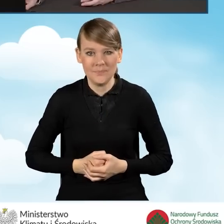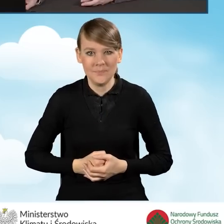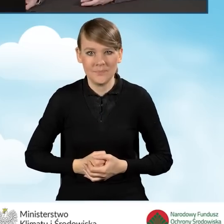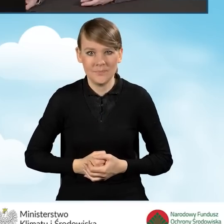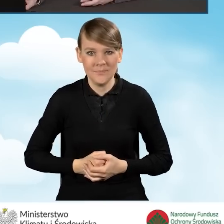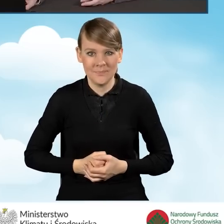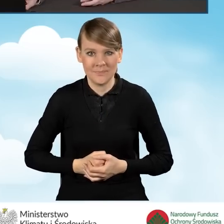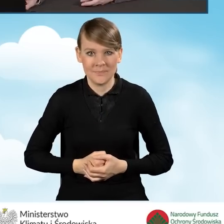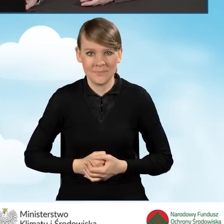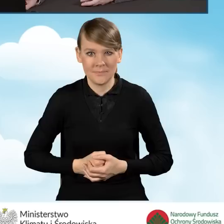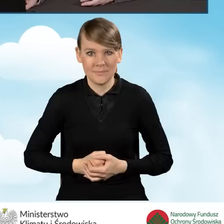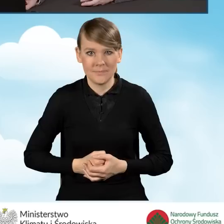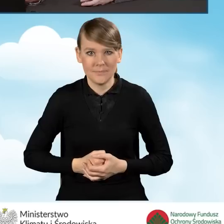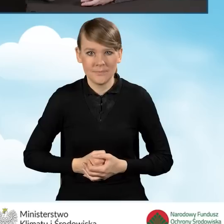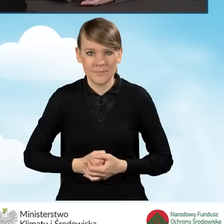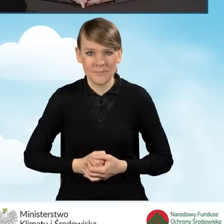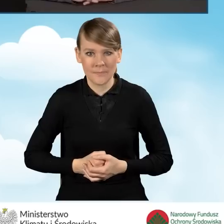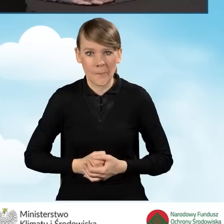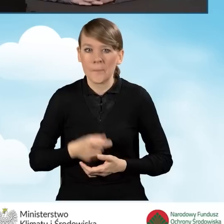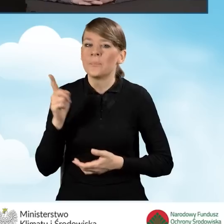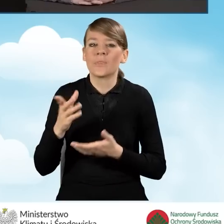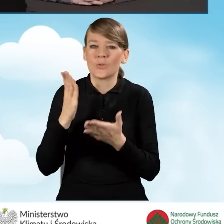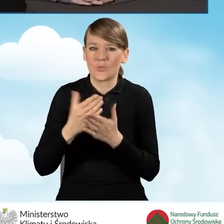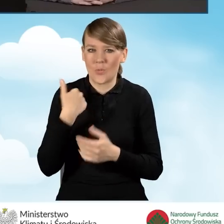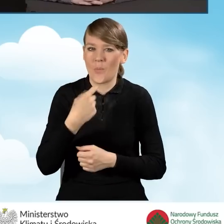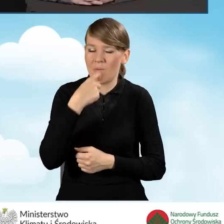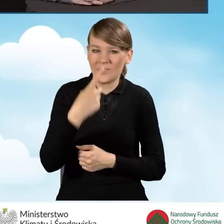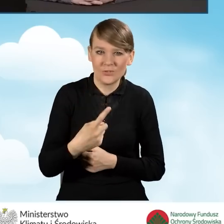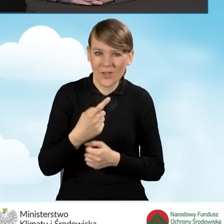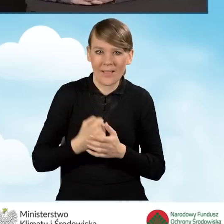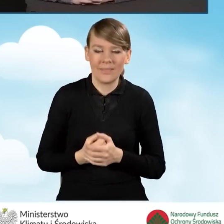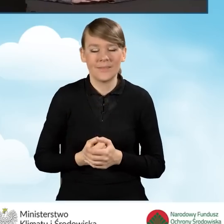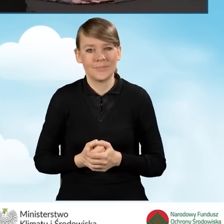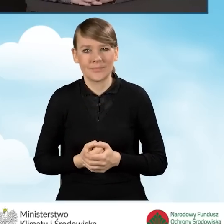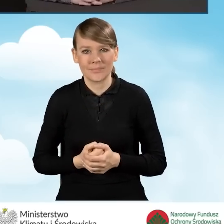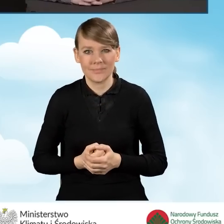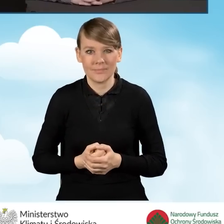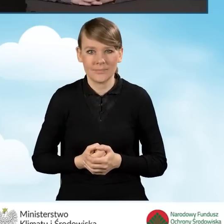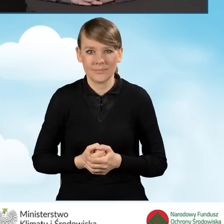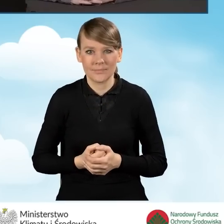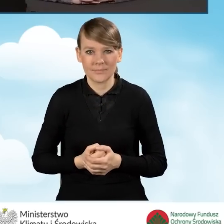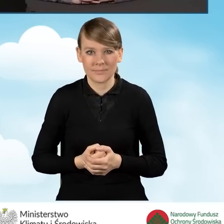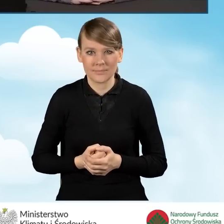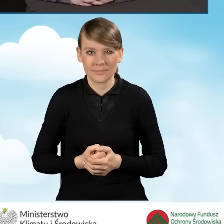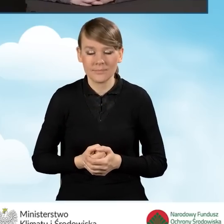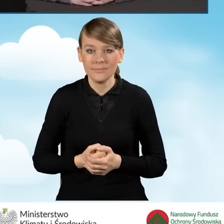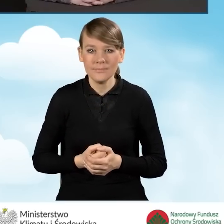Tak jak już powiedziałam, w ramach nowej odsłony programu